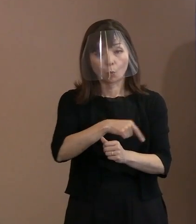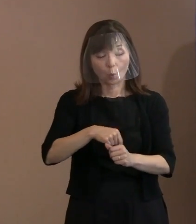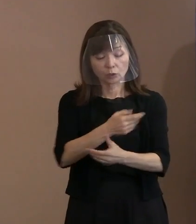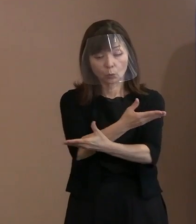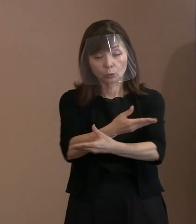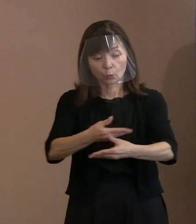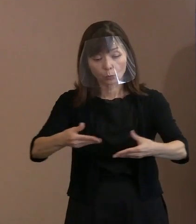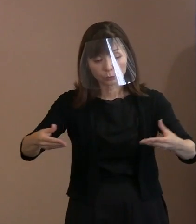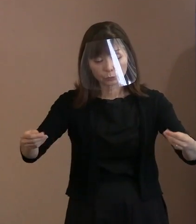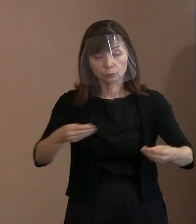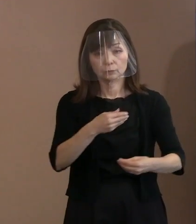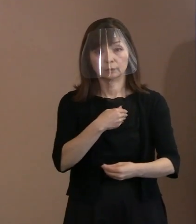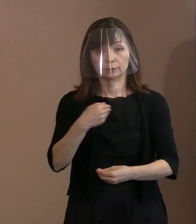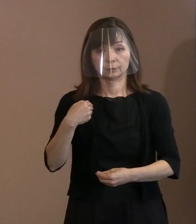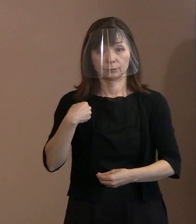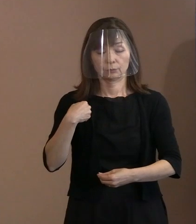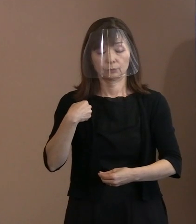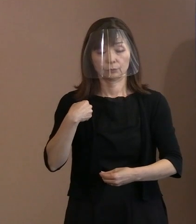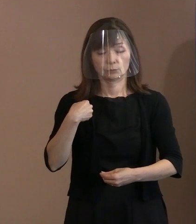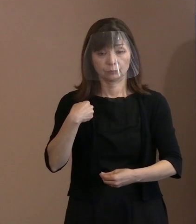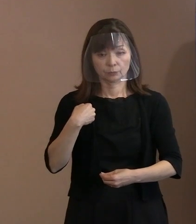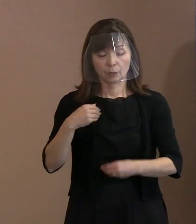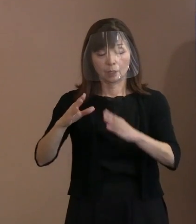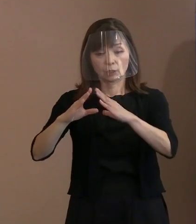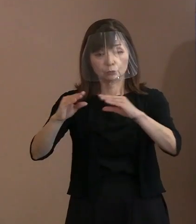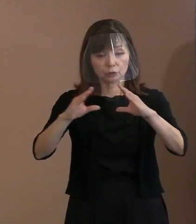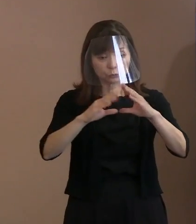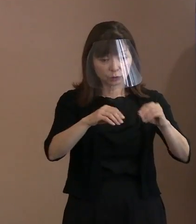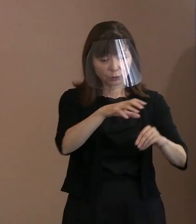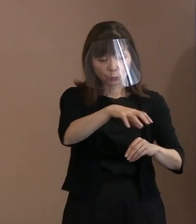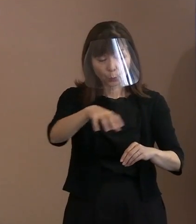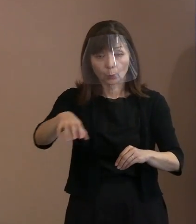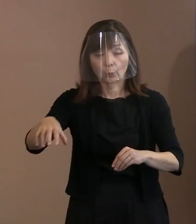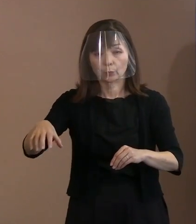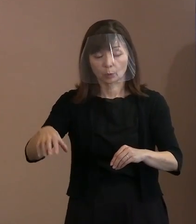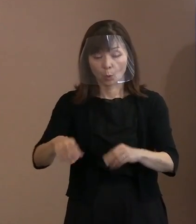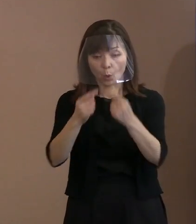どのような国家体制にあっても 個人という枠できちっとした